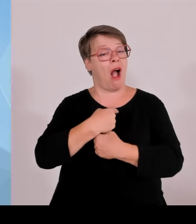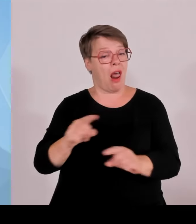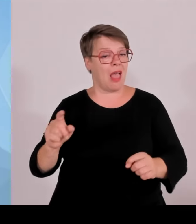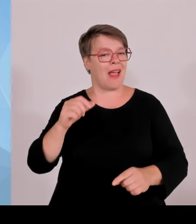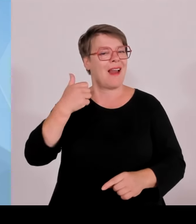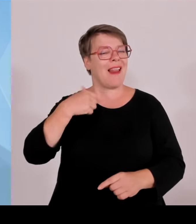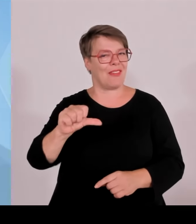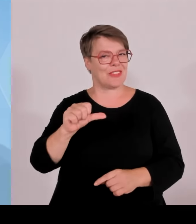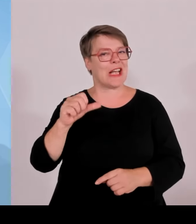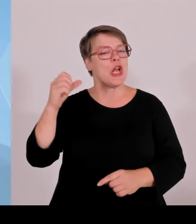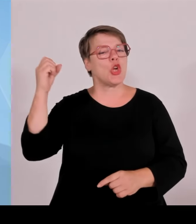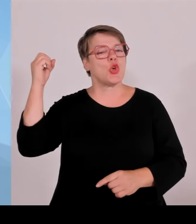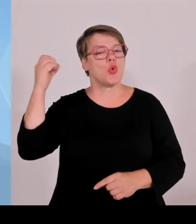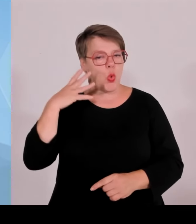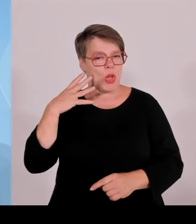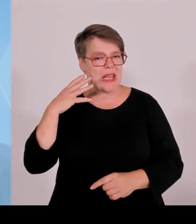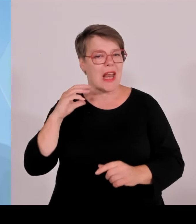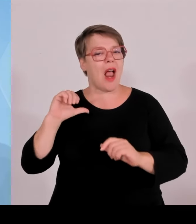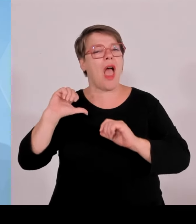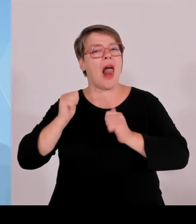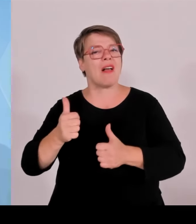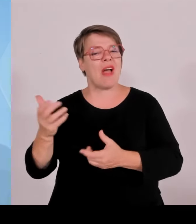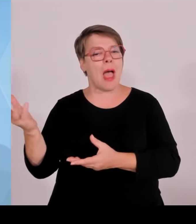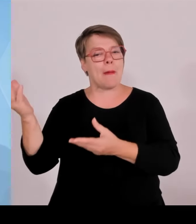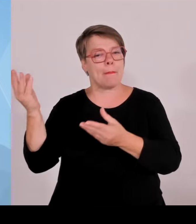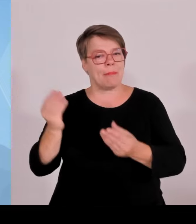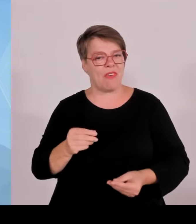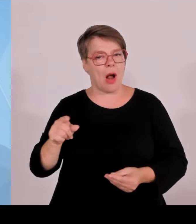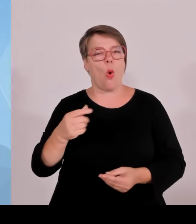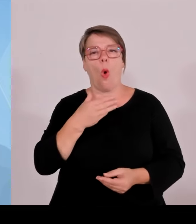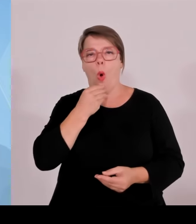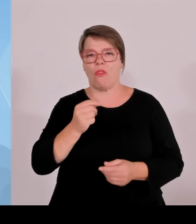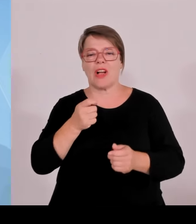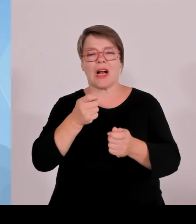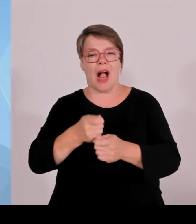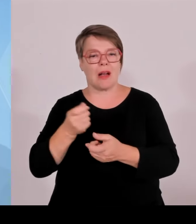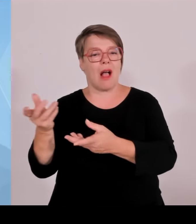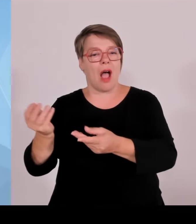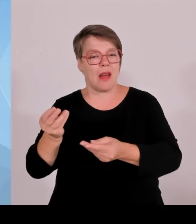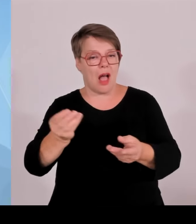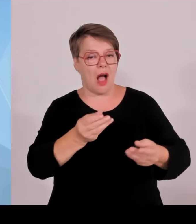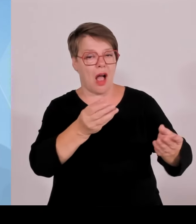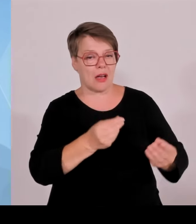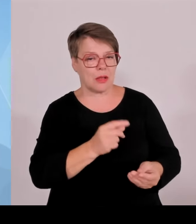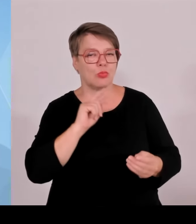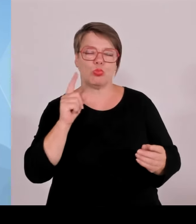In der Allianz Arena waren pro Spiel ungefähr 66.000 Zuschauer, 800.000